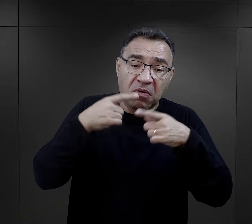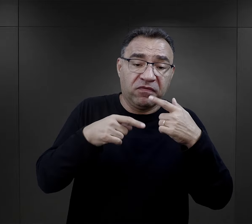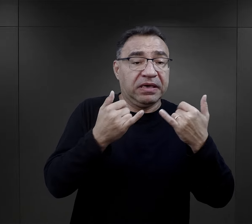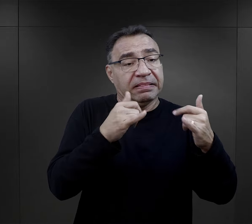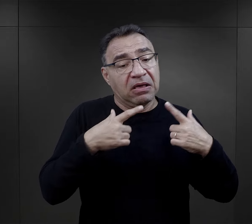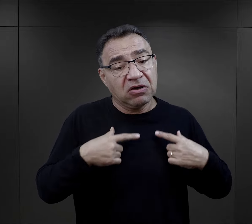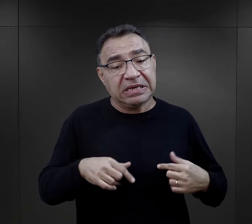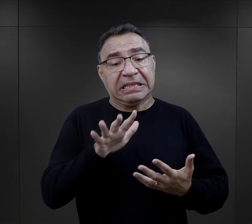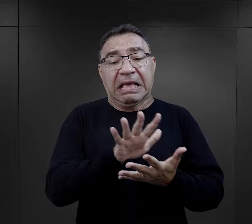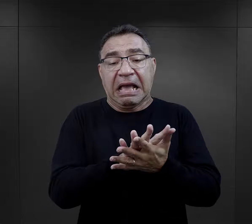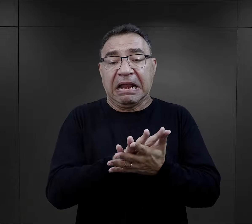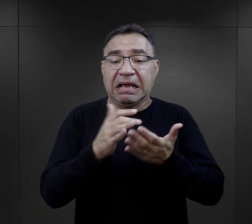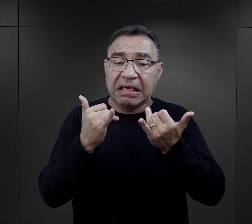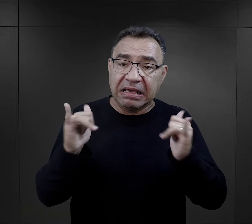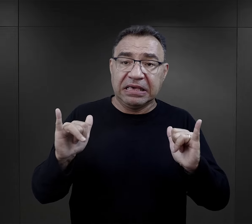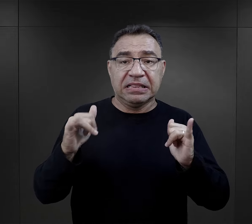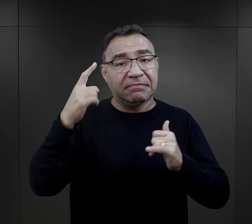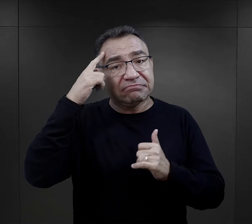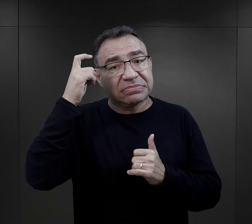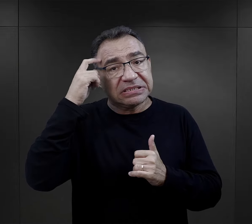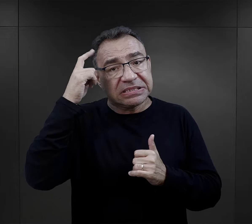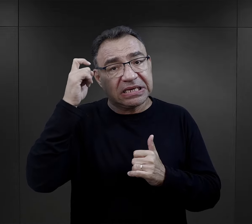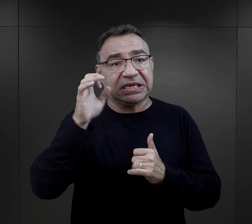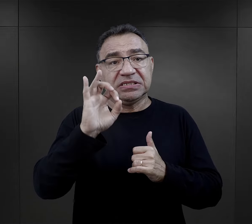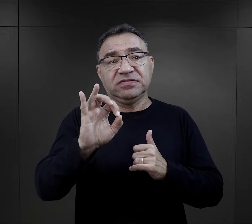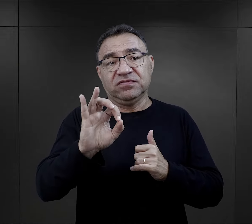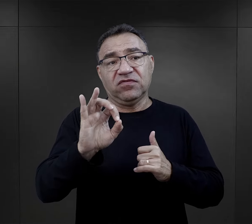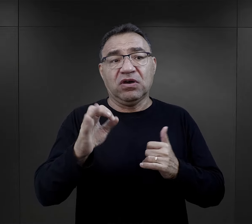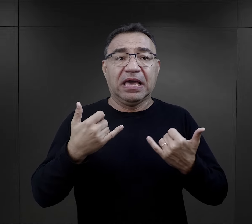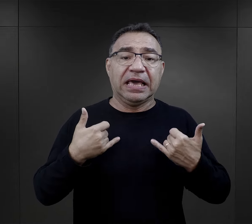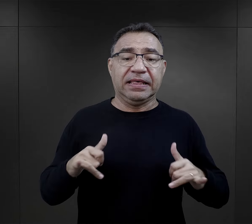inna osoba, inny charakter, inna konstrukcja psychofizyczna,